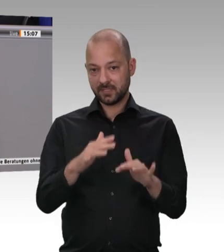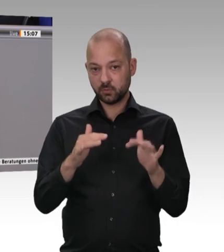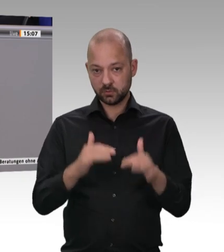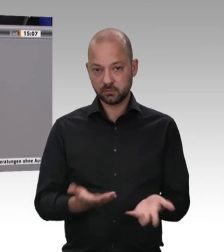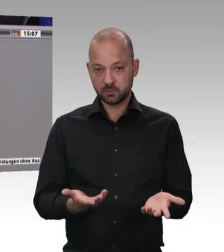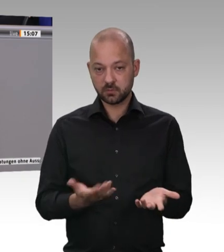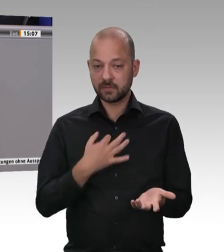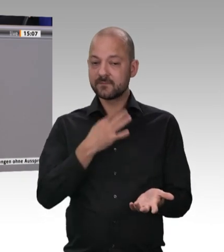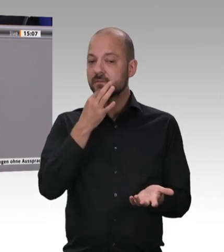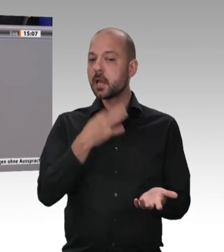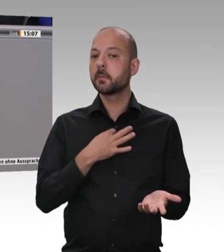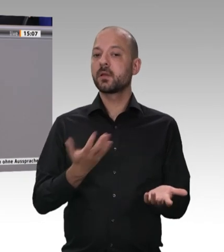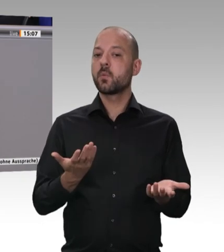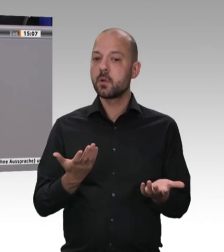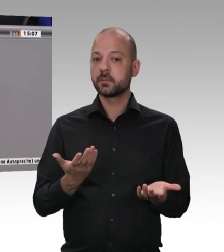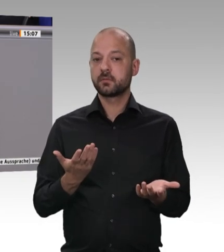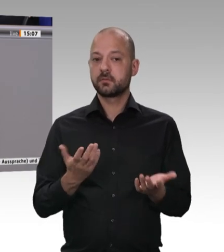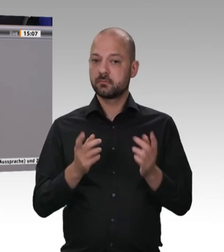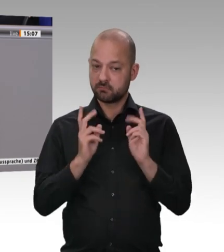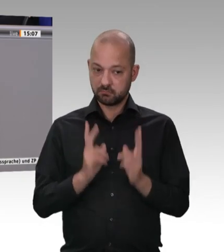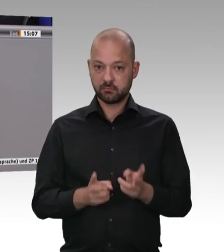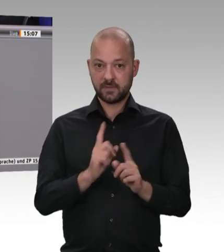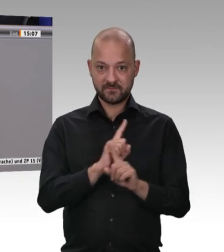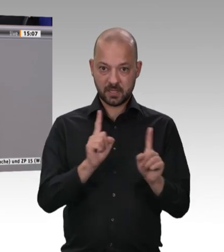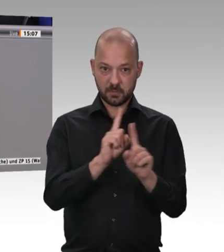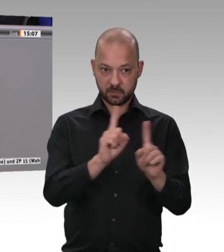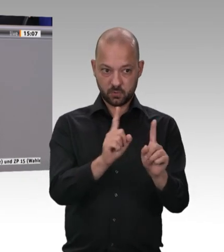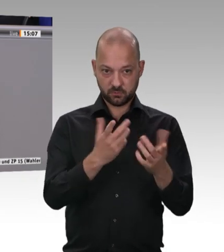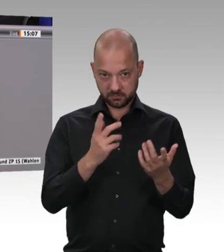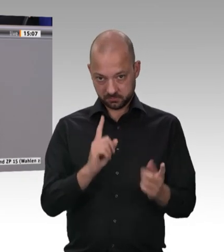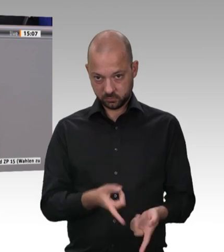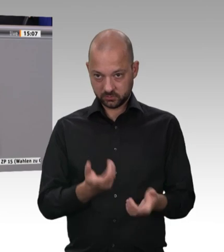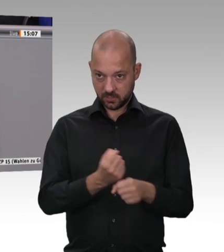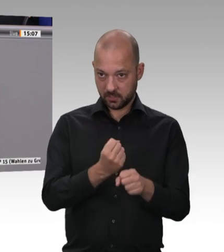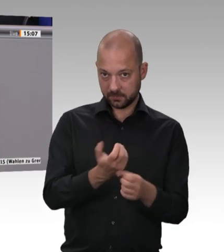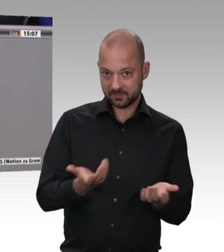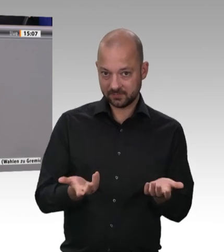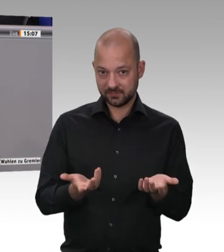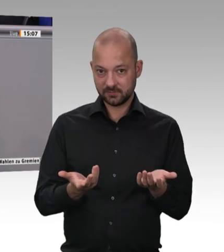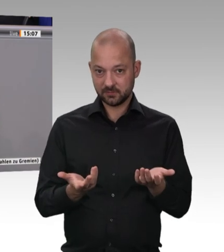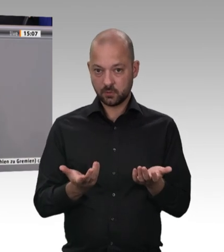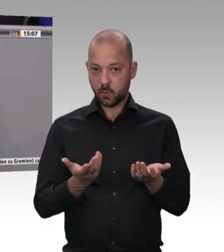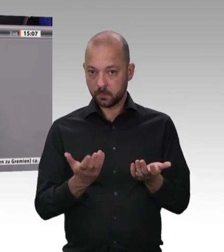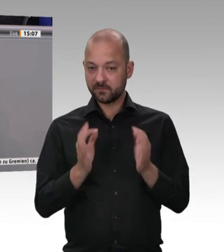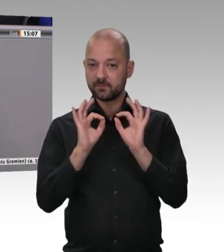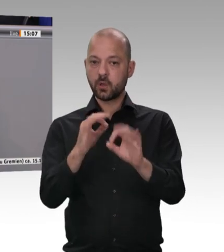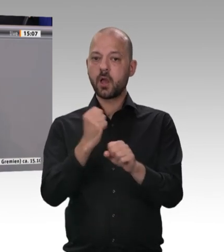Vorschriften nicht auch eine Generalunternehmerhaftung einführen können. Es ist letztendlich geboten,